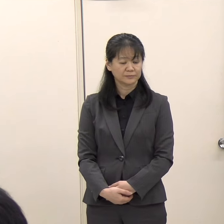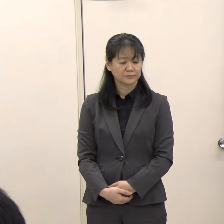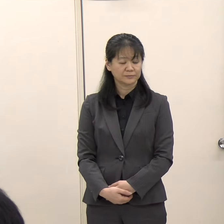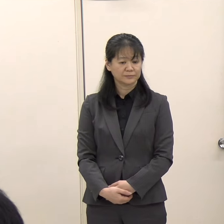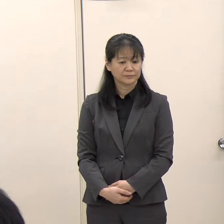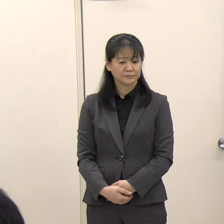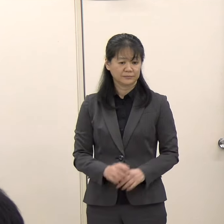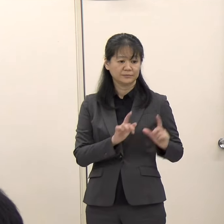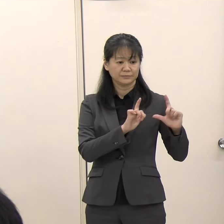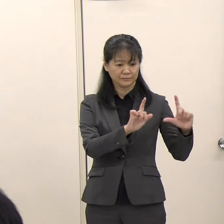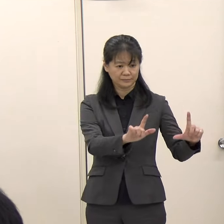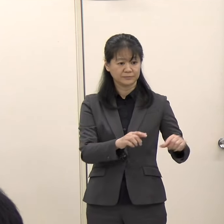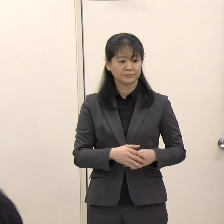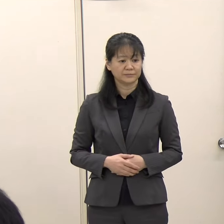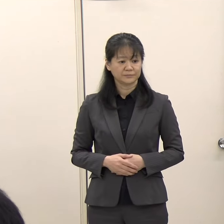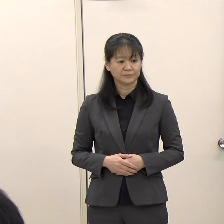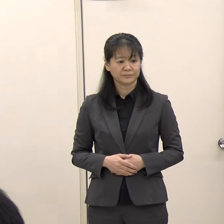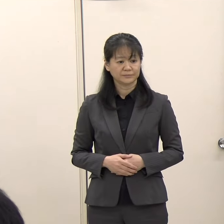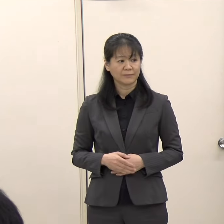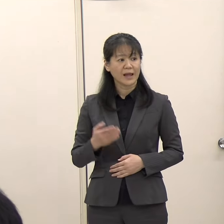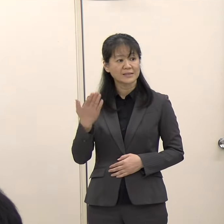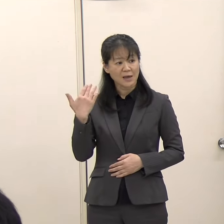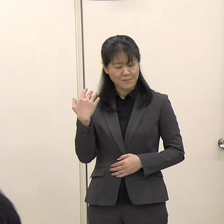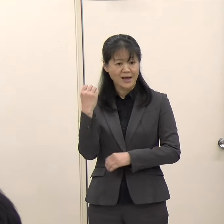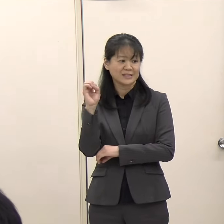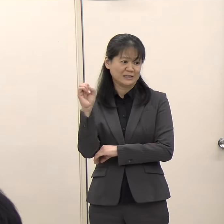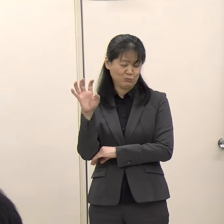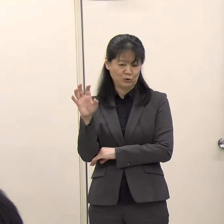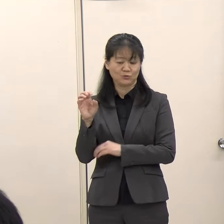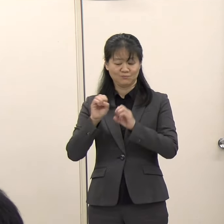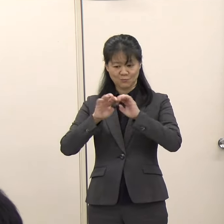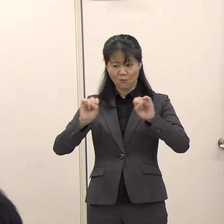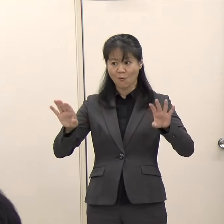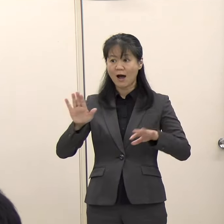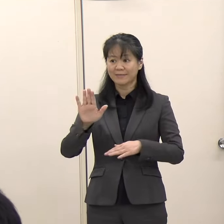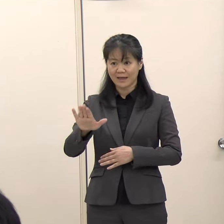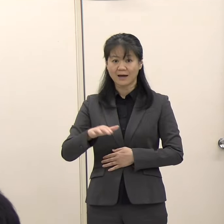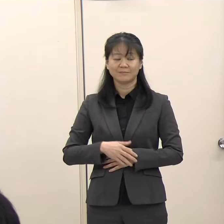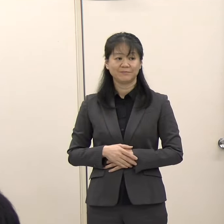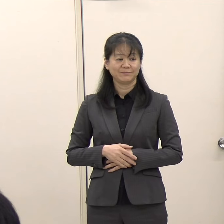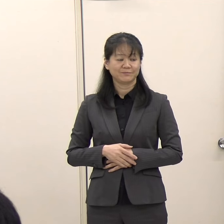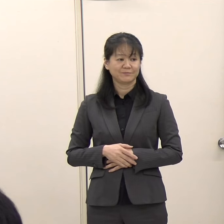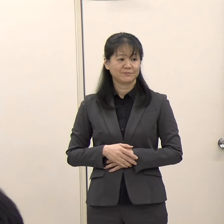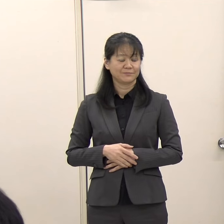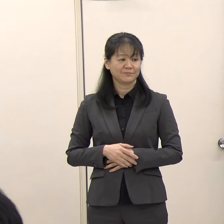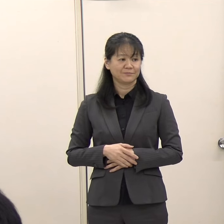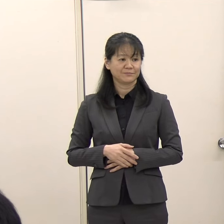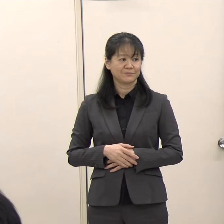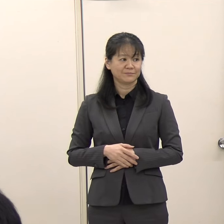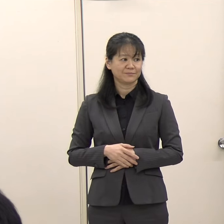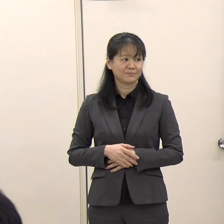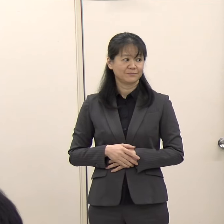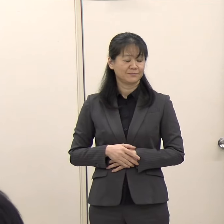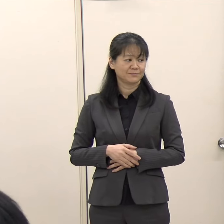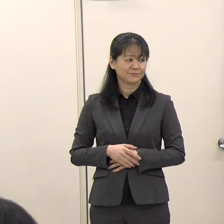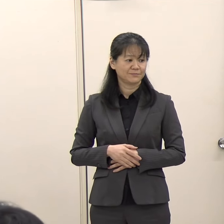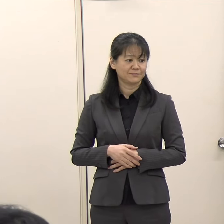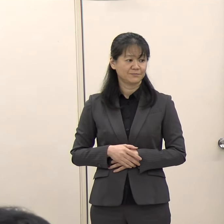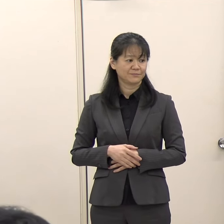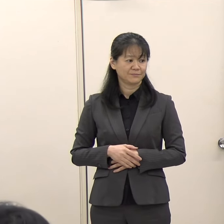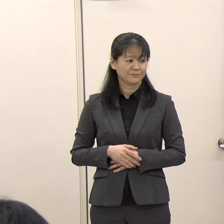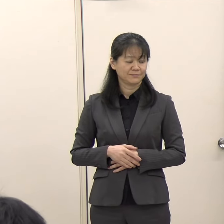（知事）先般の新聞報道もありましたので、改めて担当部局に調べてもらいました。